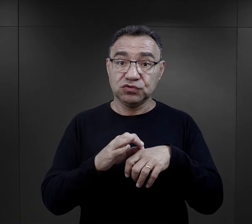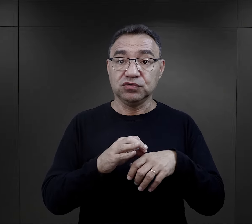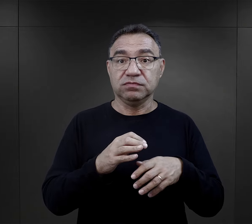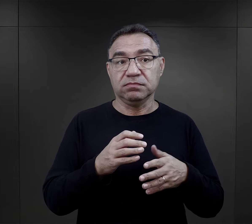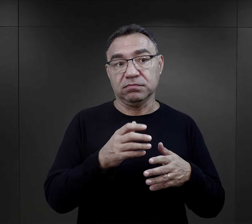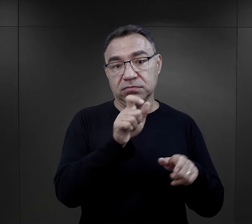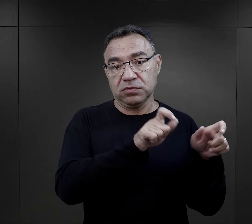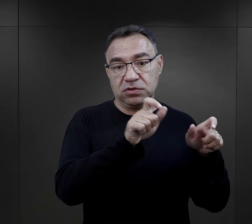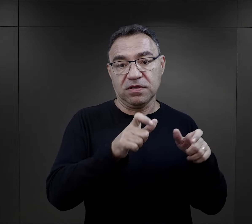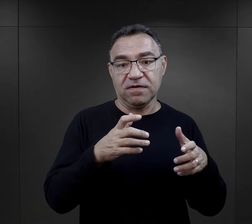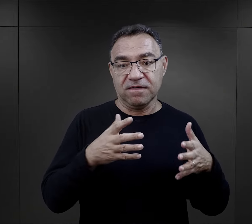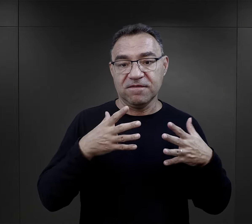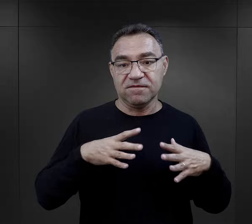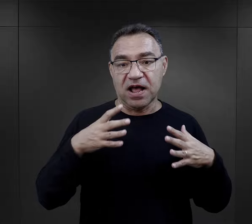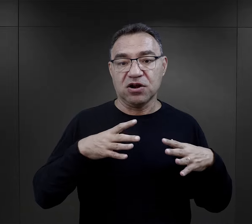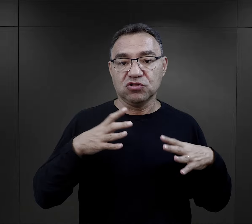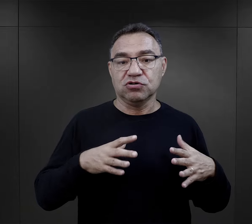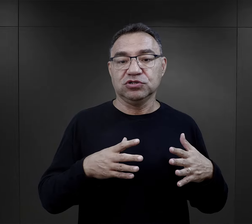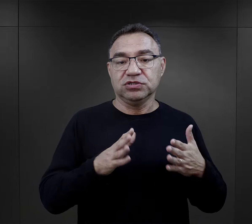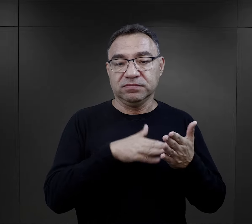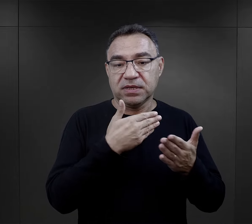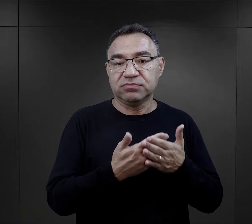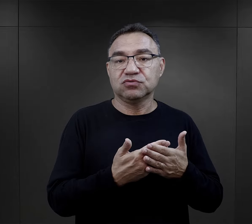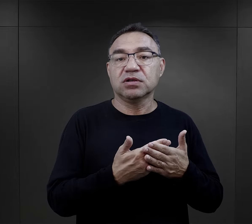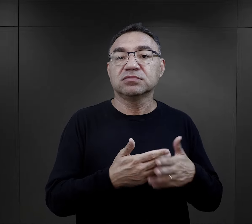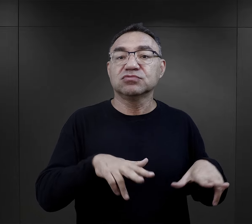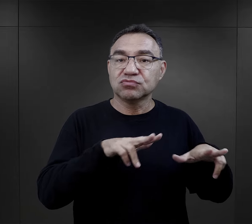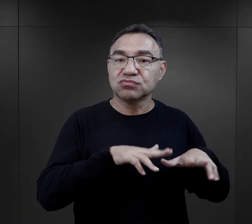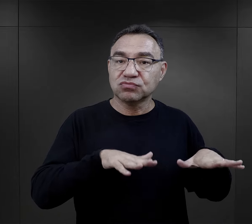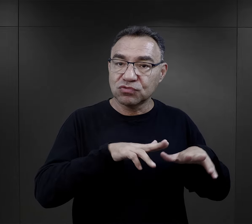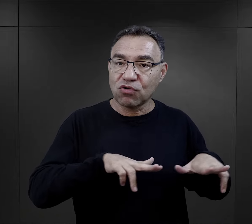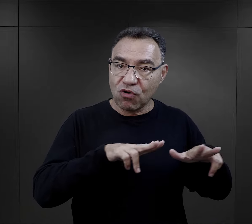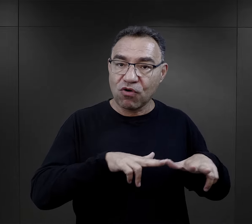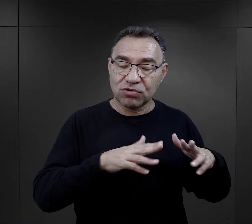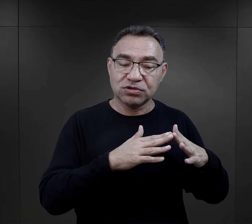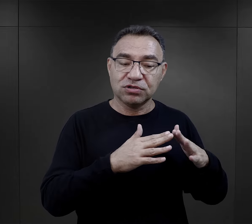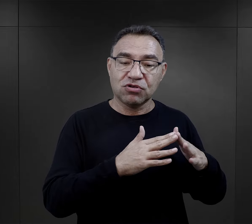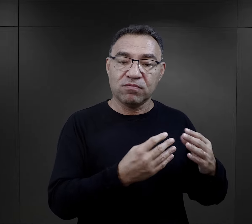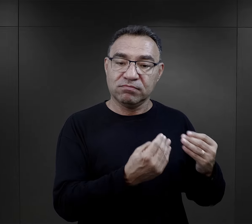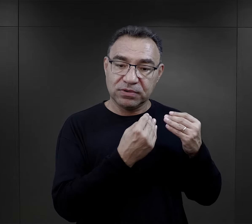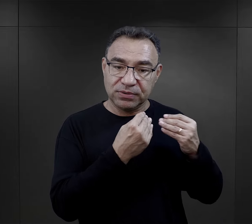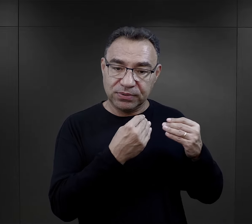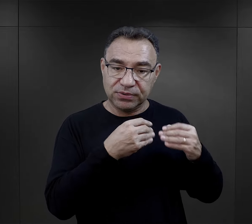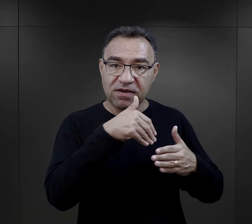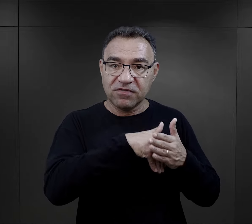byli przywożeni do obozu, a to są wartości wynikające z domu rodzinnego,